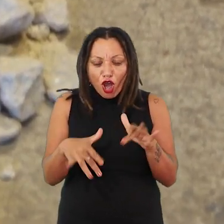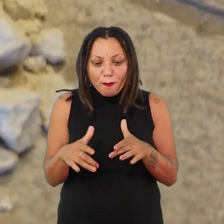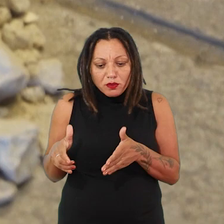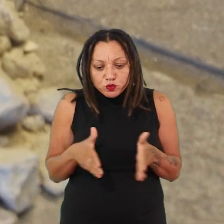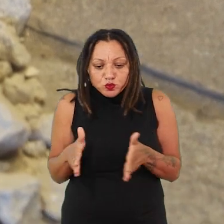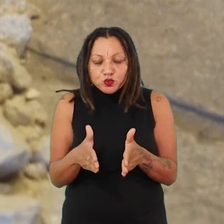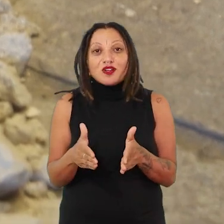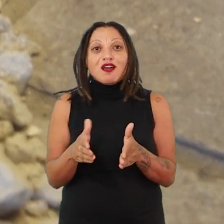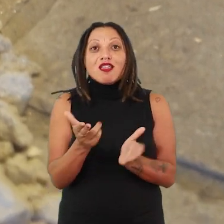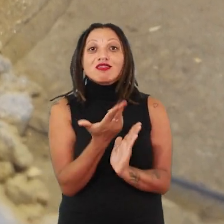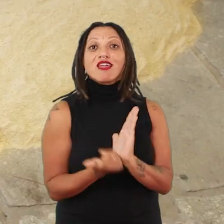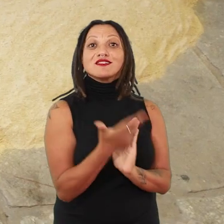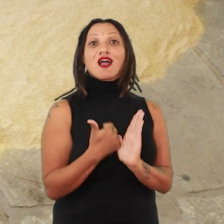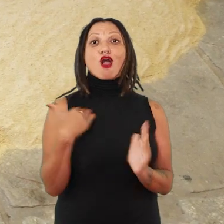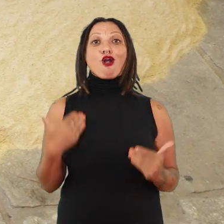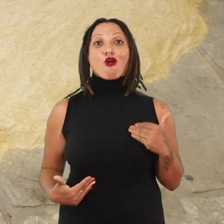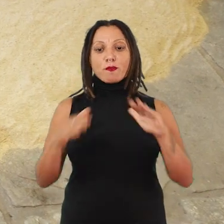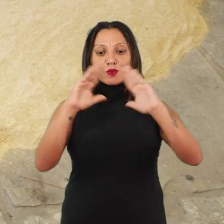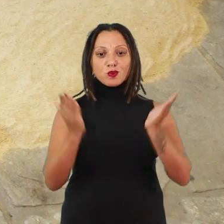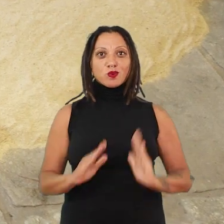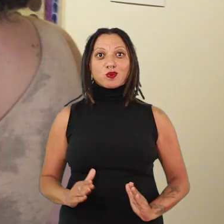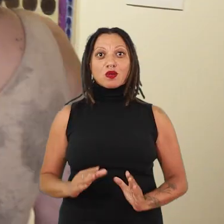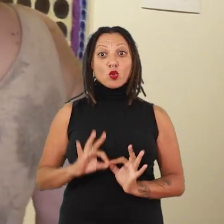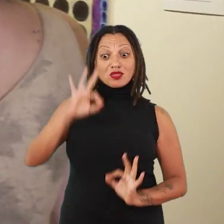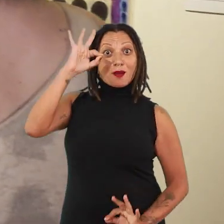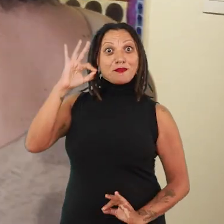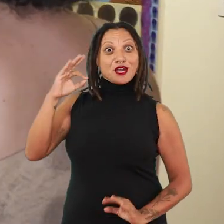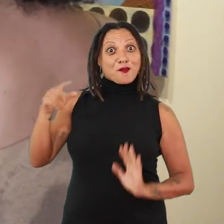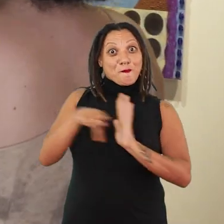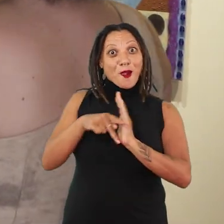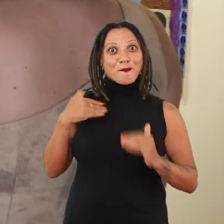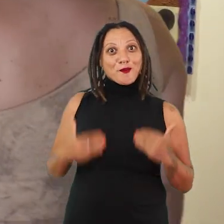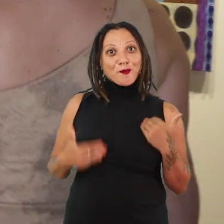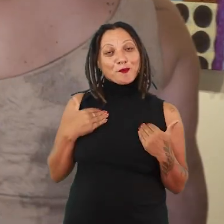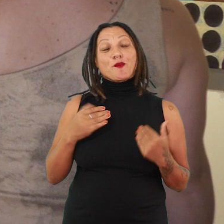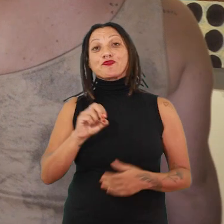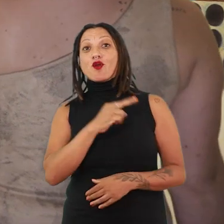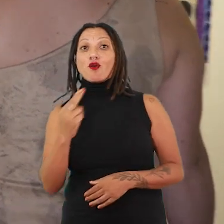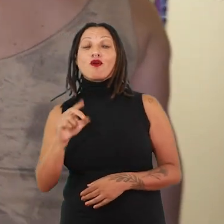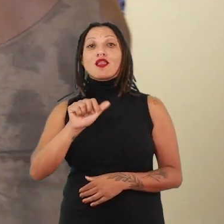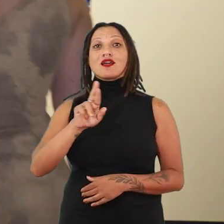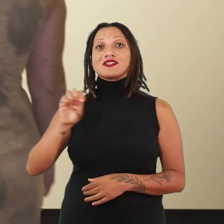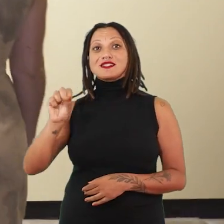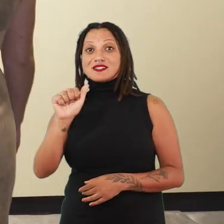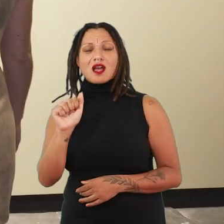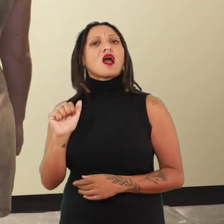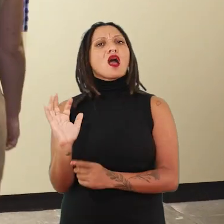em suas próprias silhuetas, com a medida do seu próprio corpo. Ou ainda, Larissa de Souza, uma artista extremamente jovem